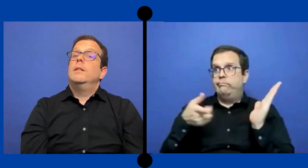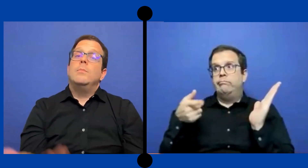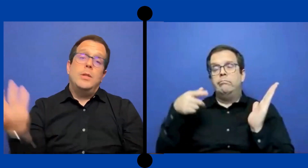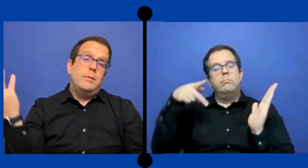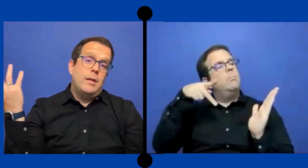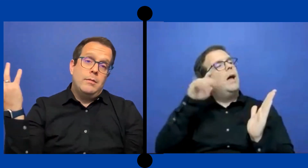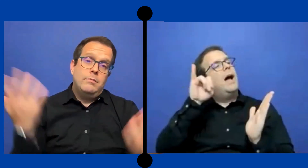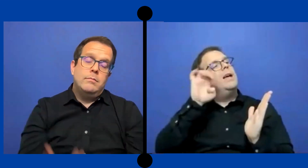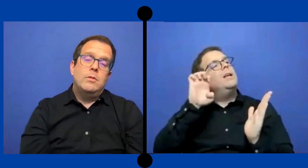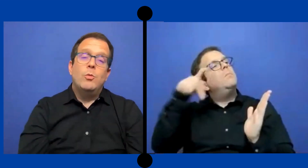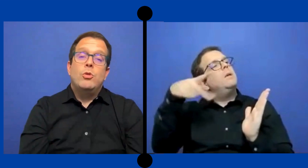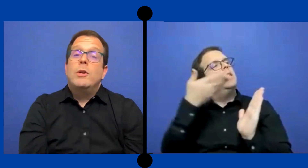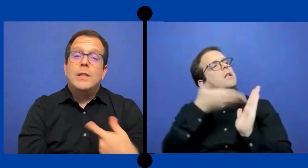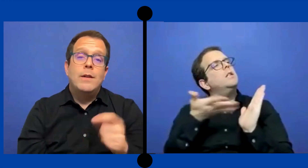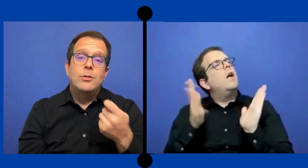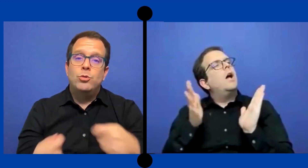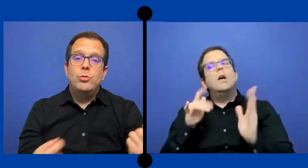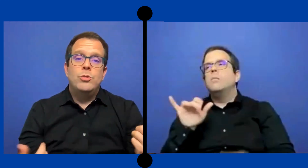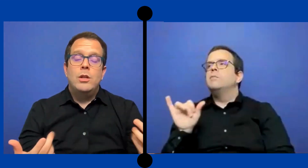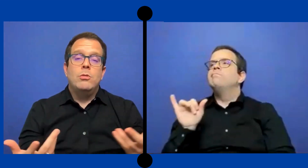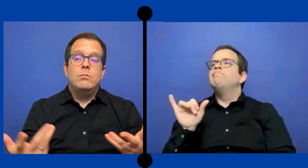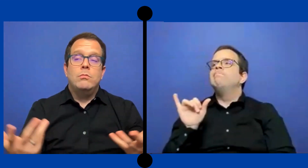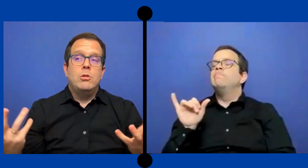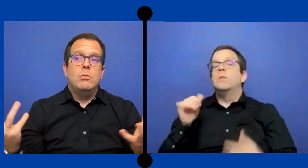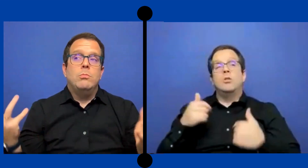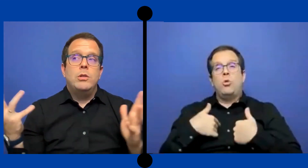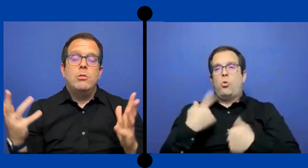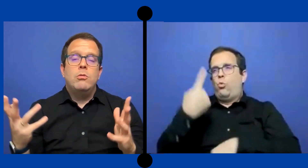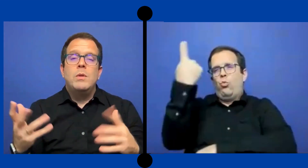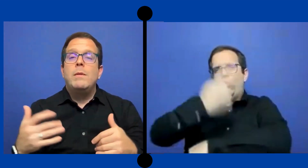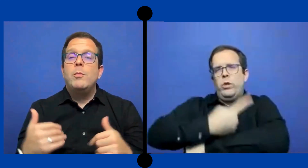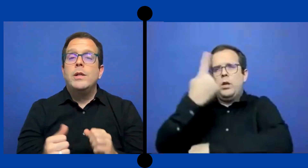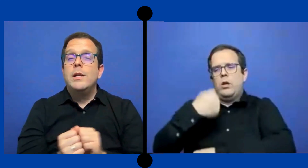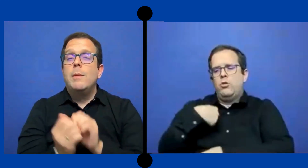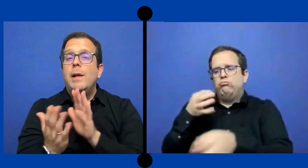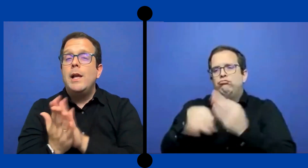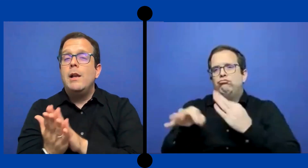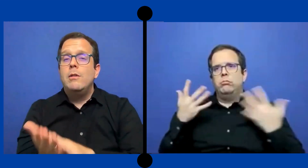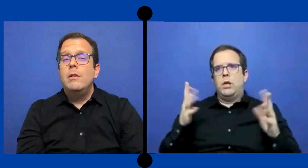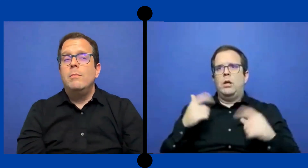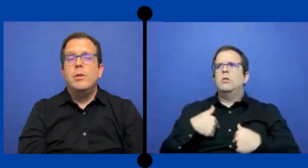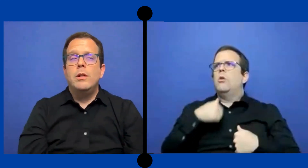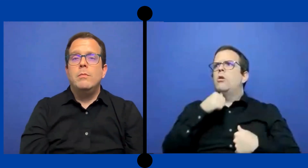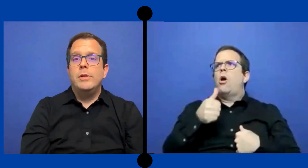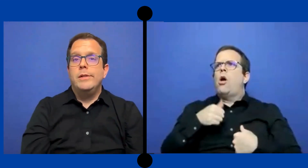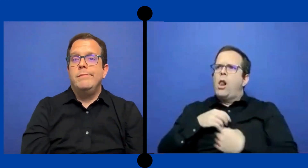y pues ya como yo lo que estaba sustituyendo yo pues ... no me iba a poner ahí a pelear porque pues